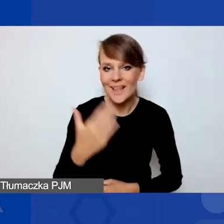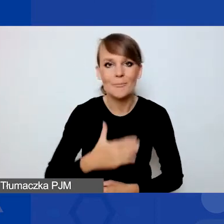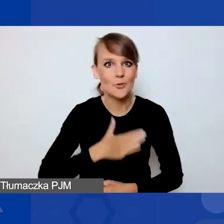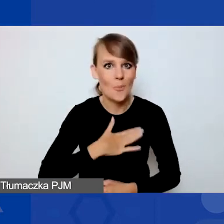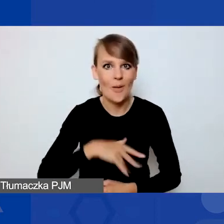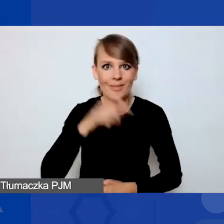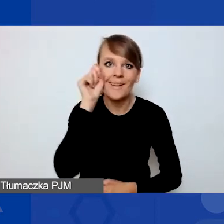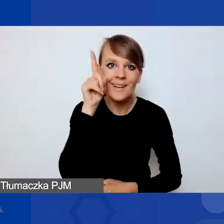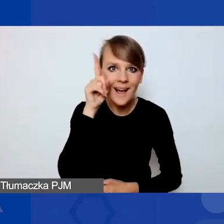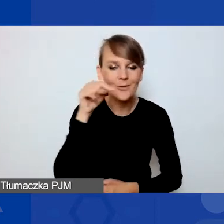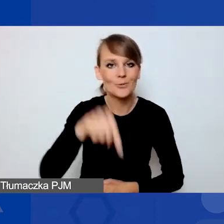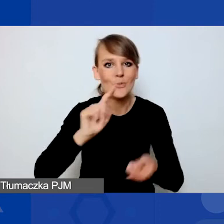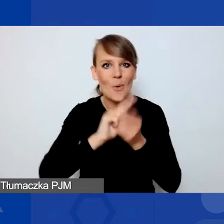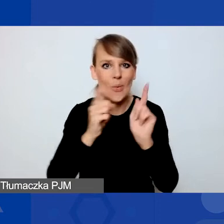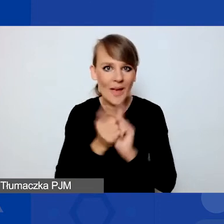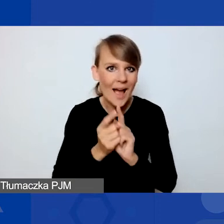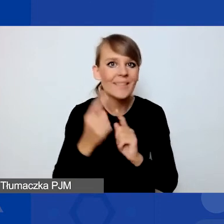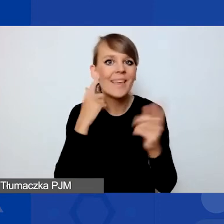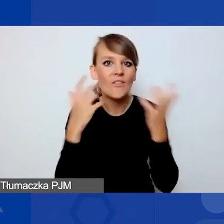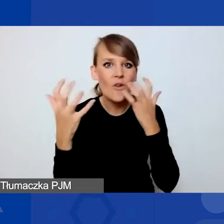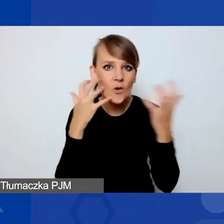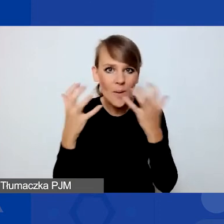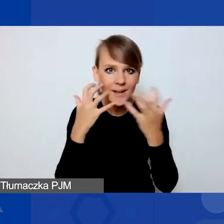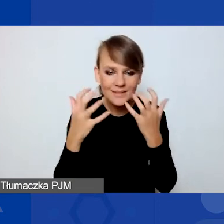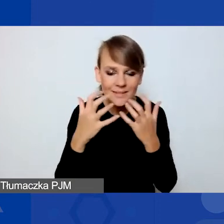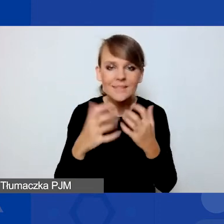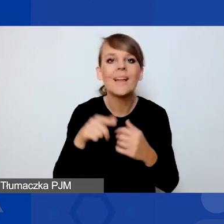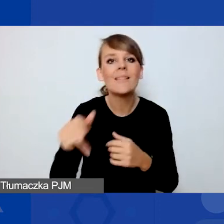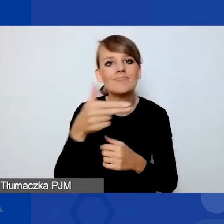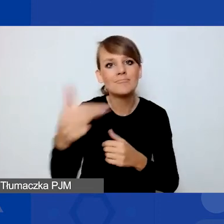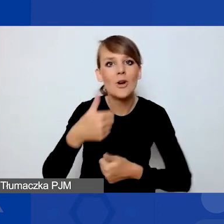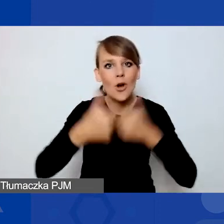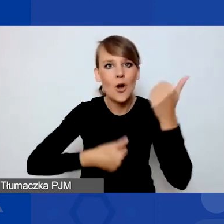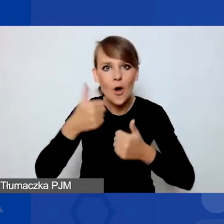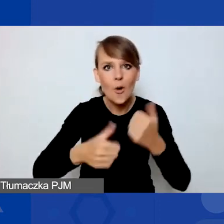na naszym spotkaniu informacyjnym dotyczącym konkursu na projekty interwencyjne